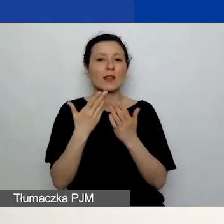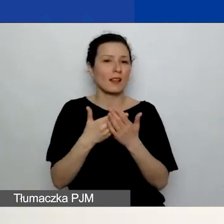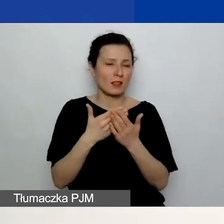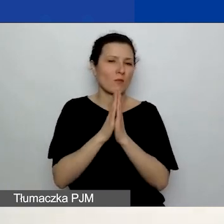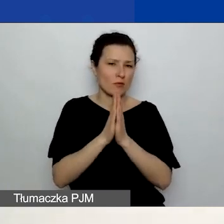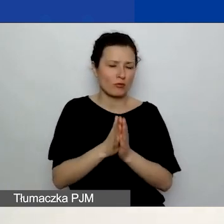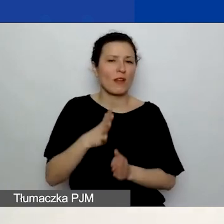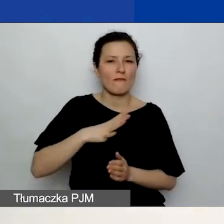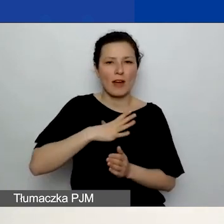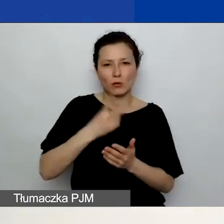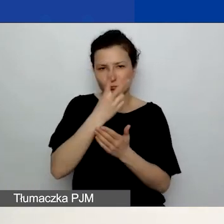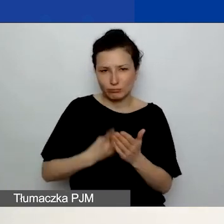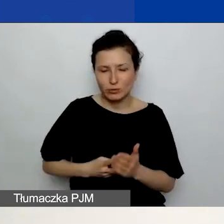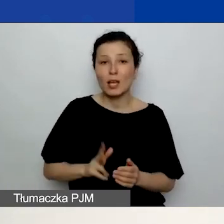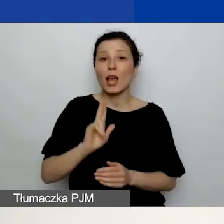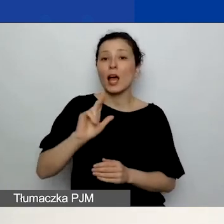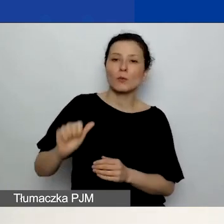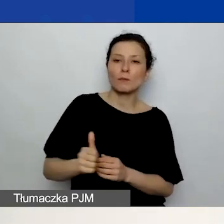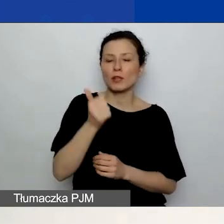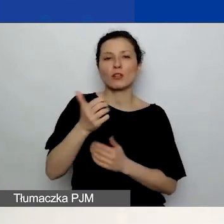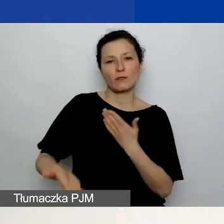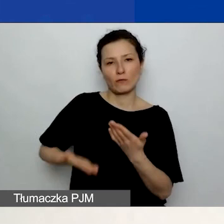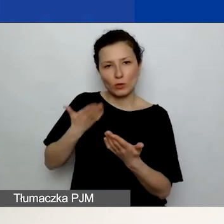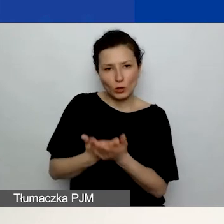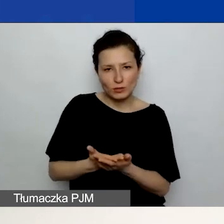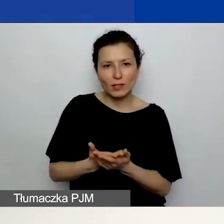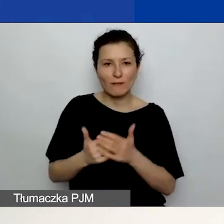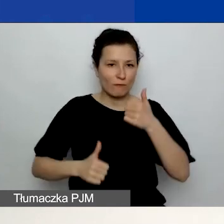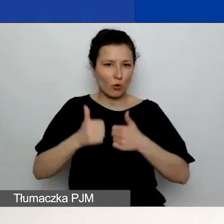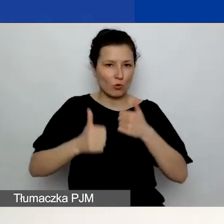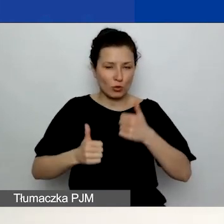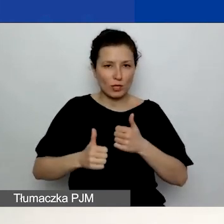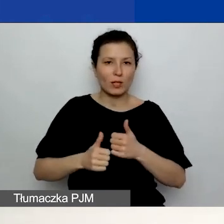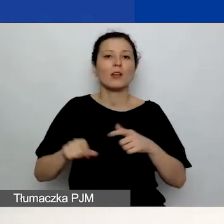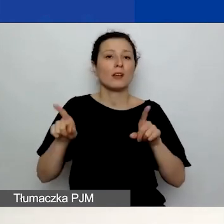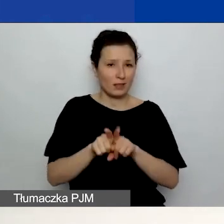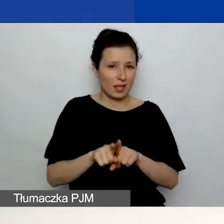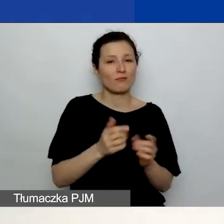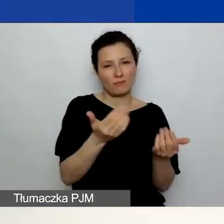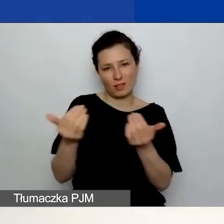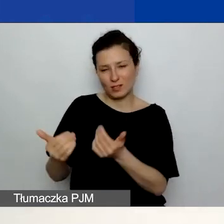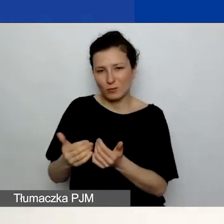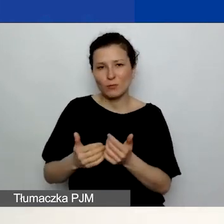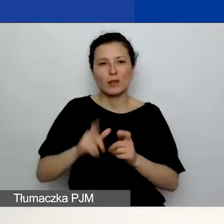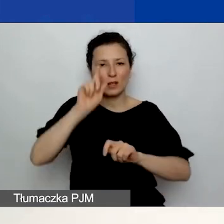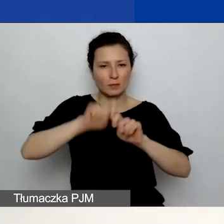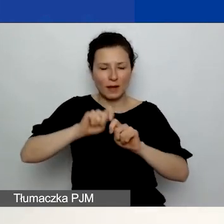którzy po raz pierwszy składają wnioski w naszym konkursie, również zachęcam do zapoznania się z kartą oceny merytorycznej.